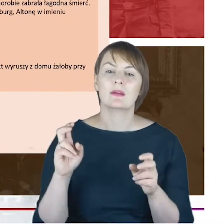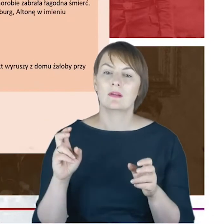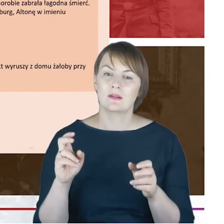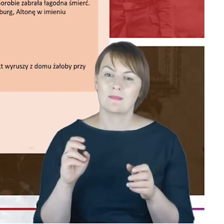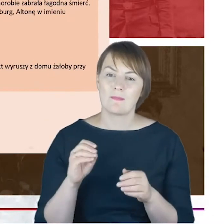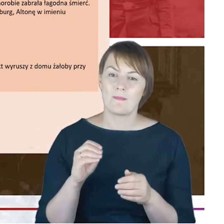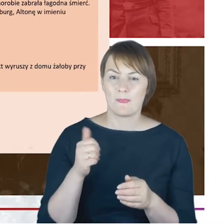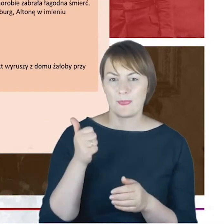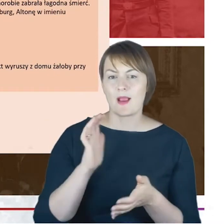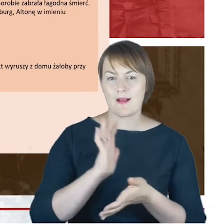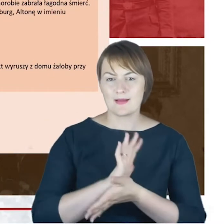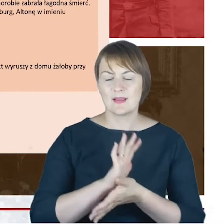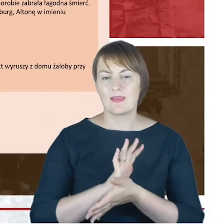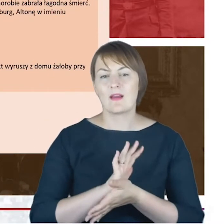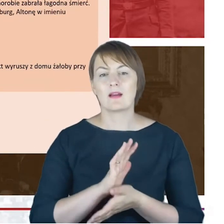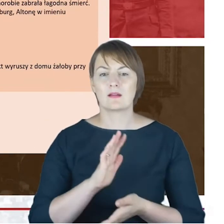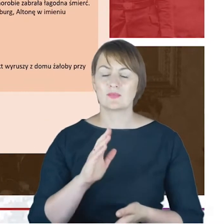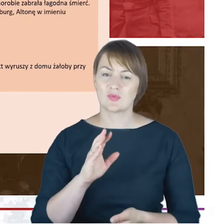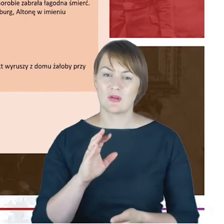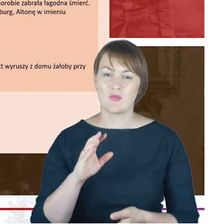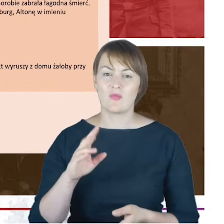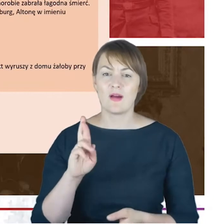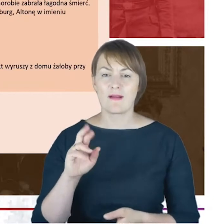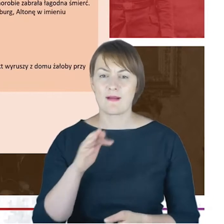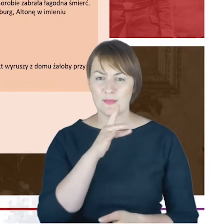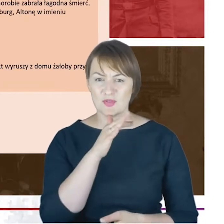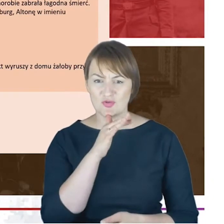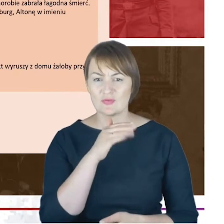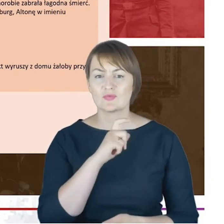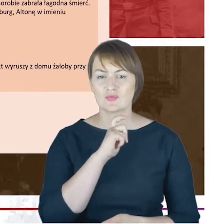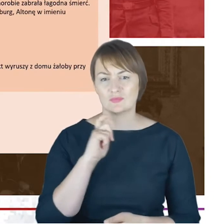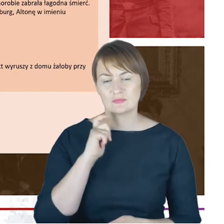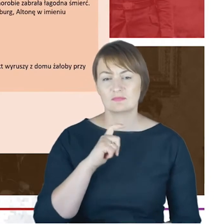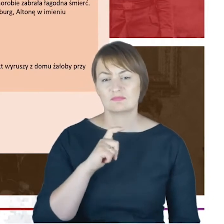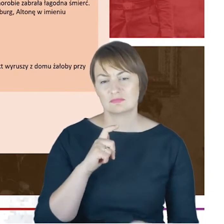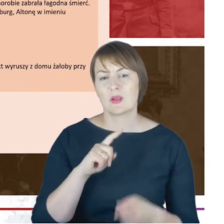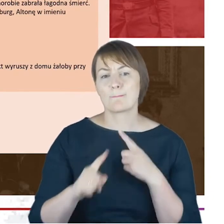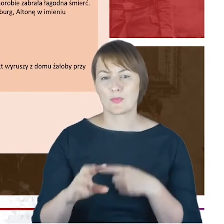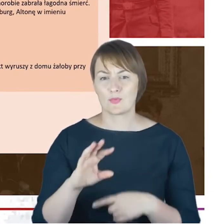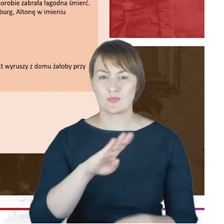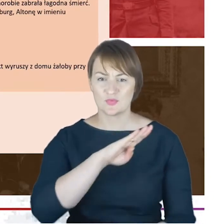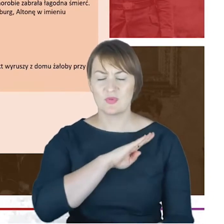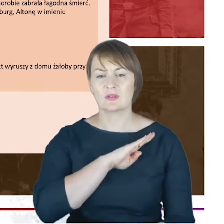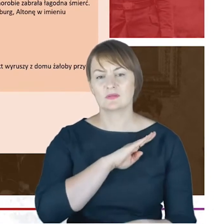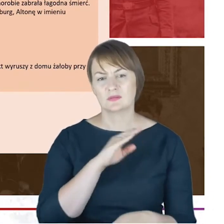w której po śmierci rabina Cohna ukazał się-jego nekrolog, ale ten nekrolog jest o tyle interesujący,